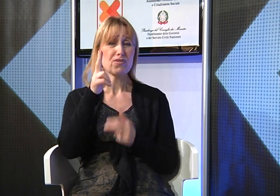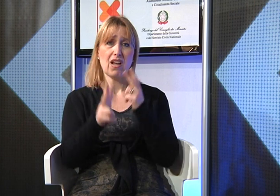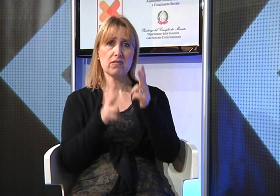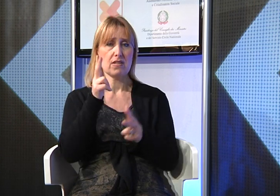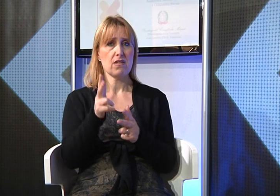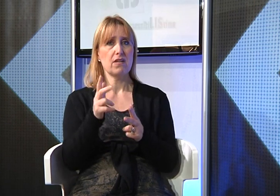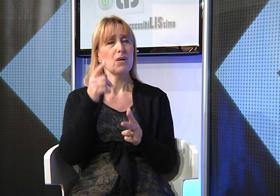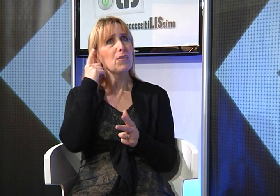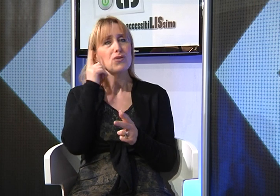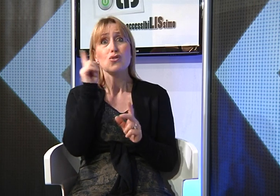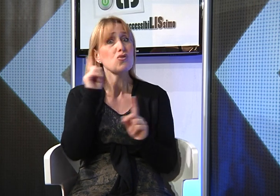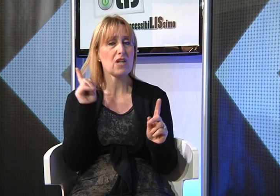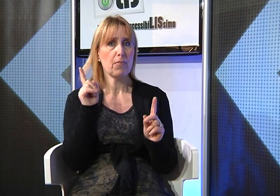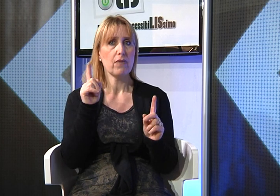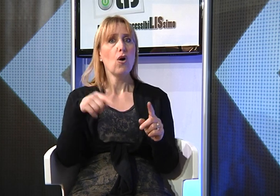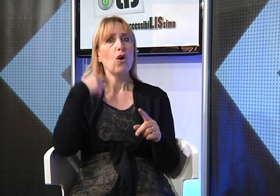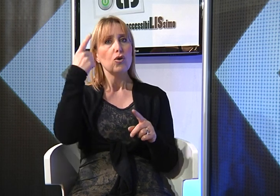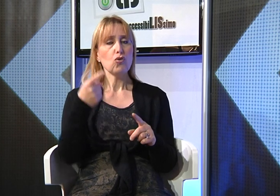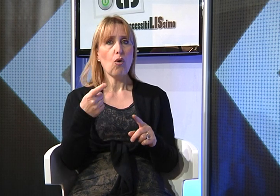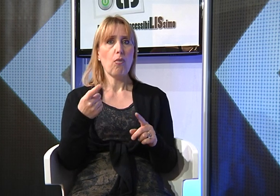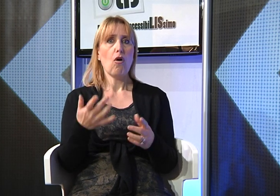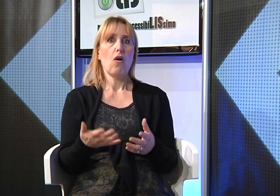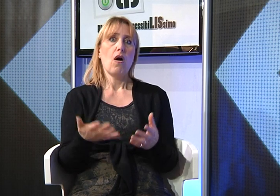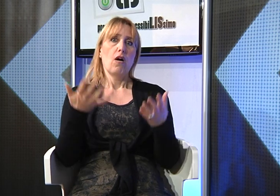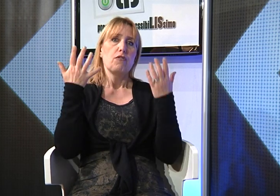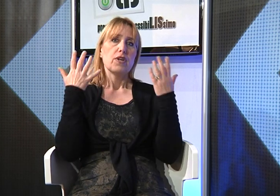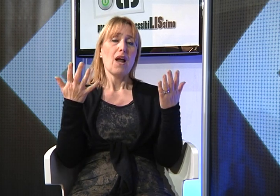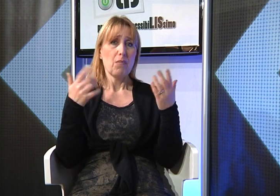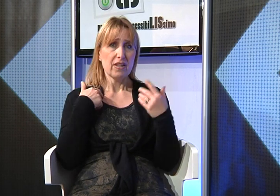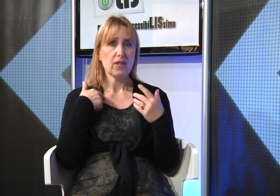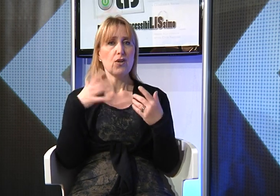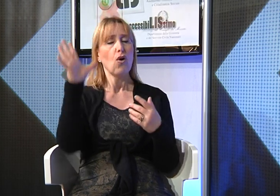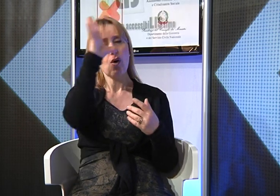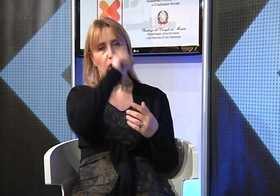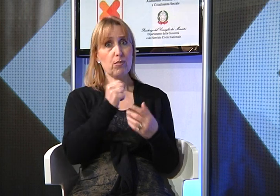della Lingua dei Segni perchè non ero a conoscenza